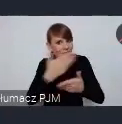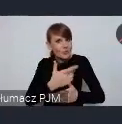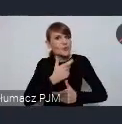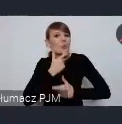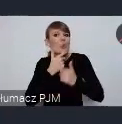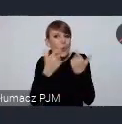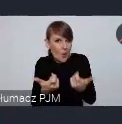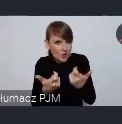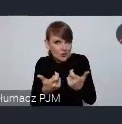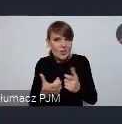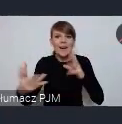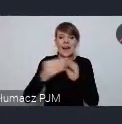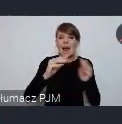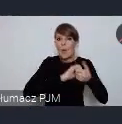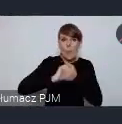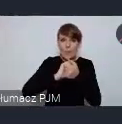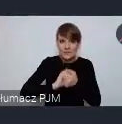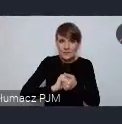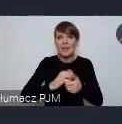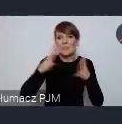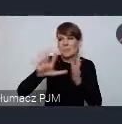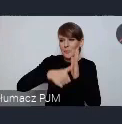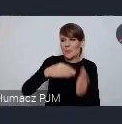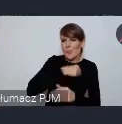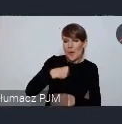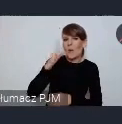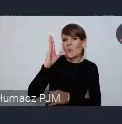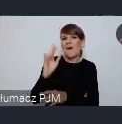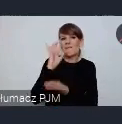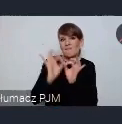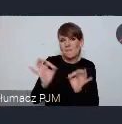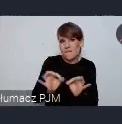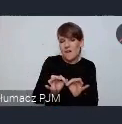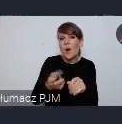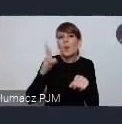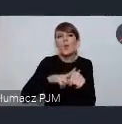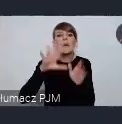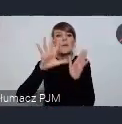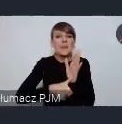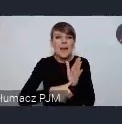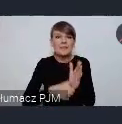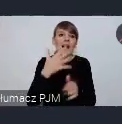i wspólnie z Unią Metropolii Polskich będziemy prowadzić taki szacunek. Które miasto chciałoby wystawiać się na takim stoisku